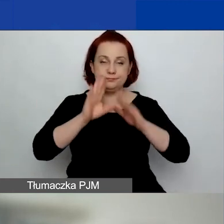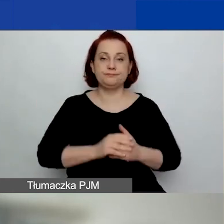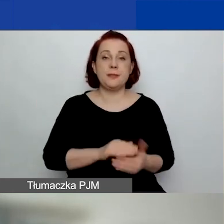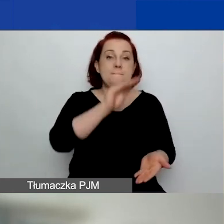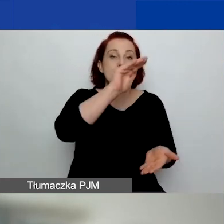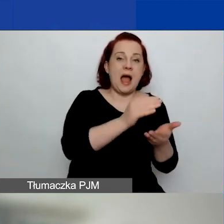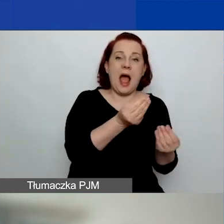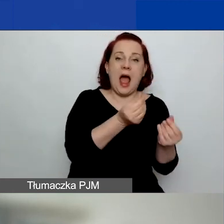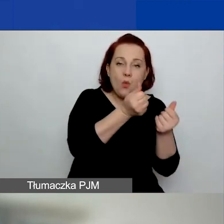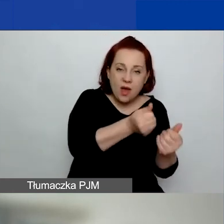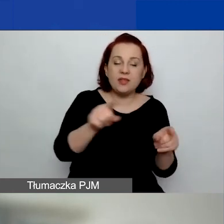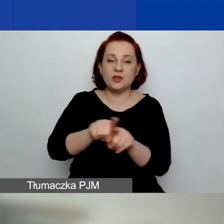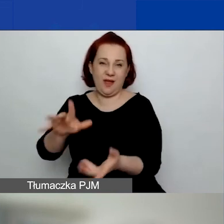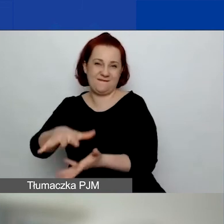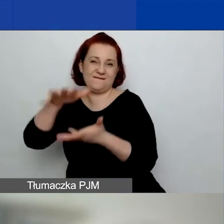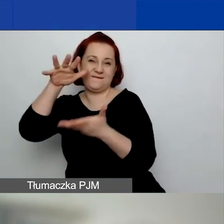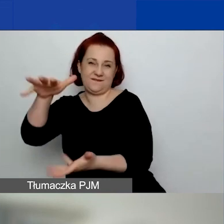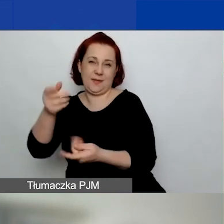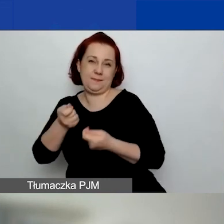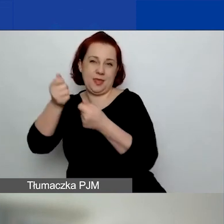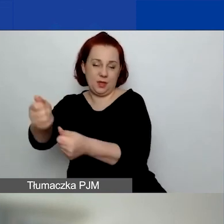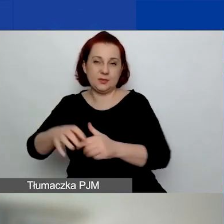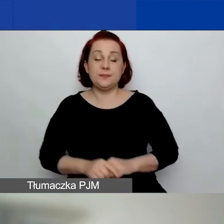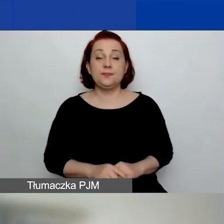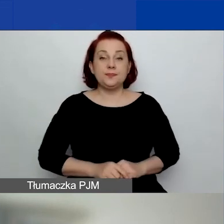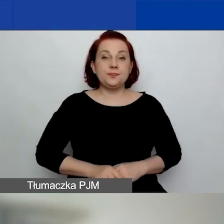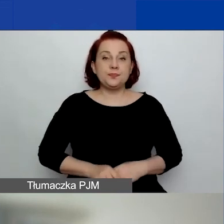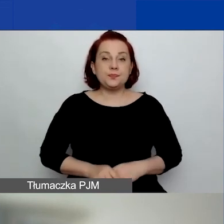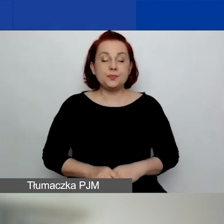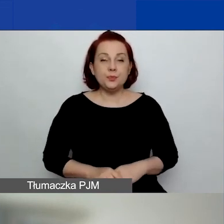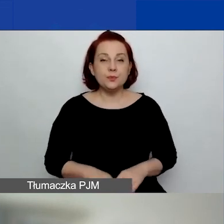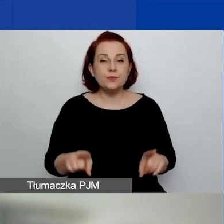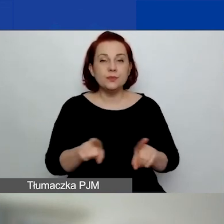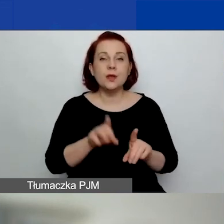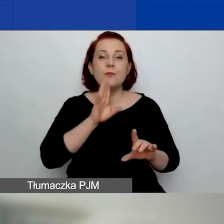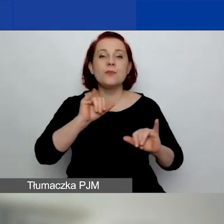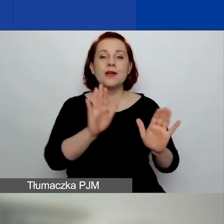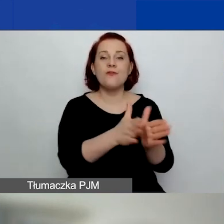Natomiast alokacja, zgodnie z tym, co było w podręczniku, jest mniejsza.